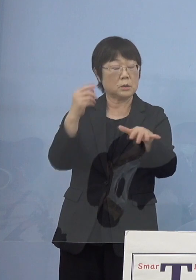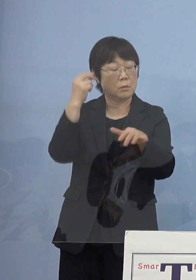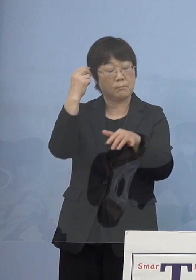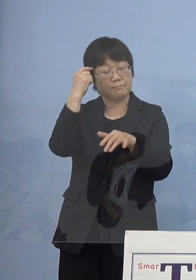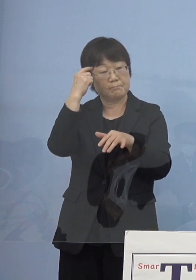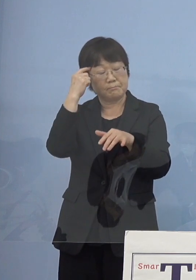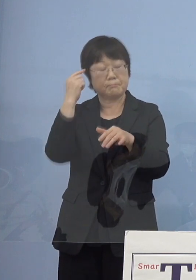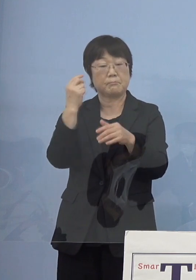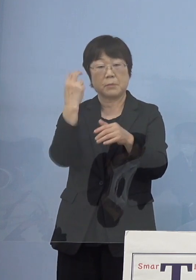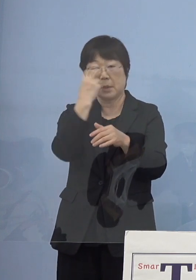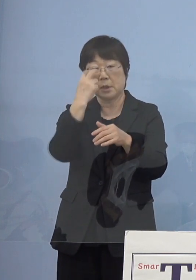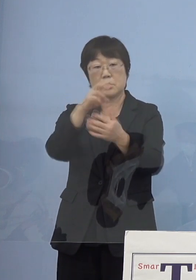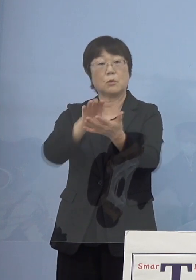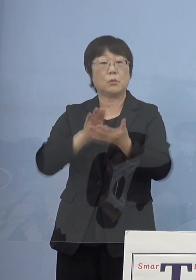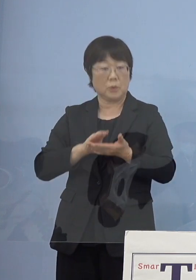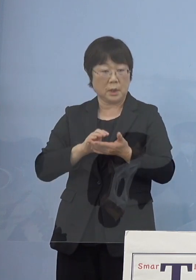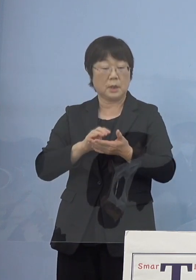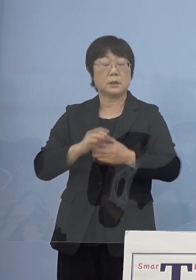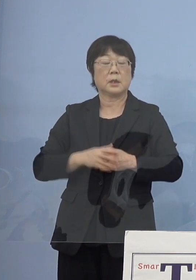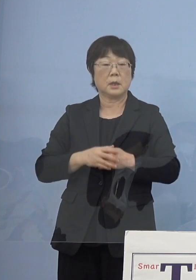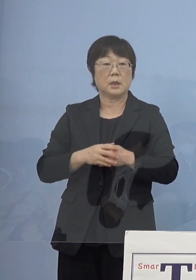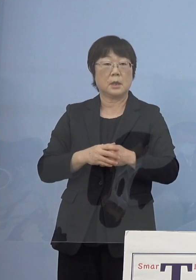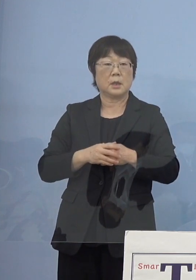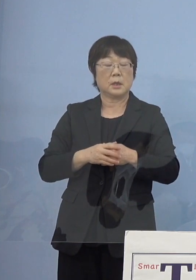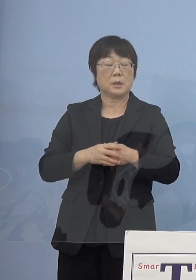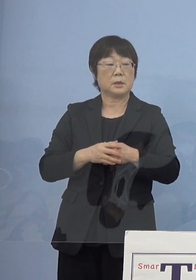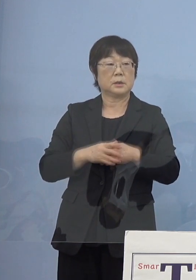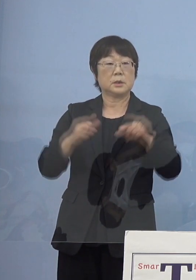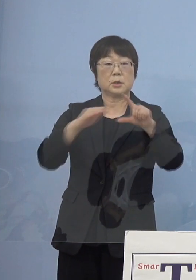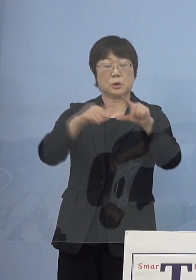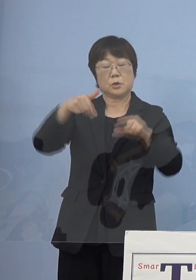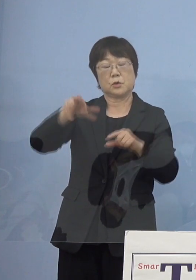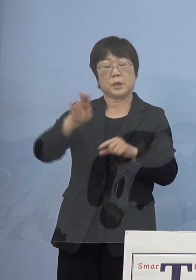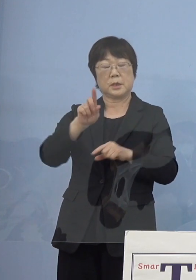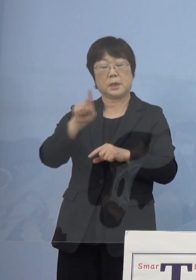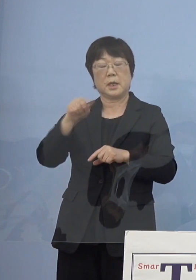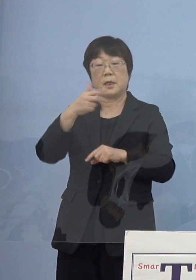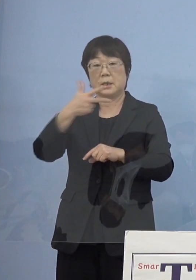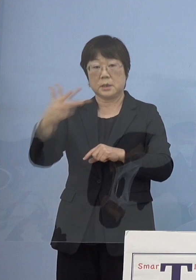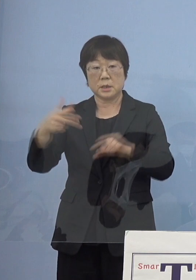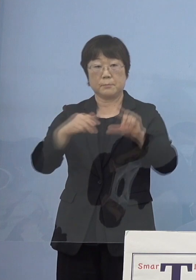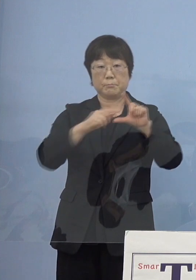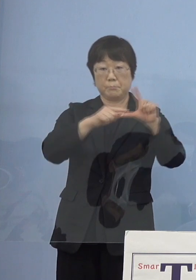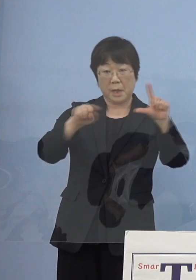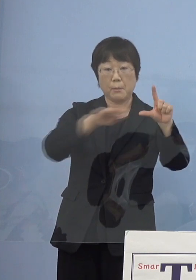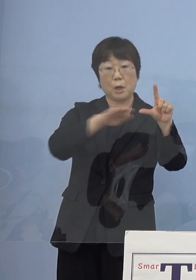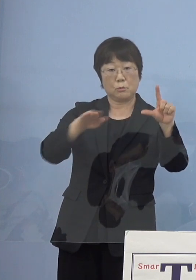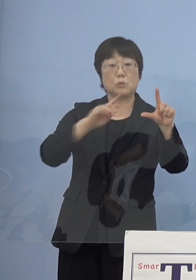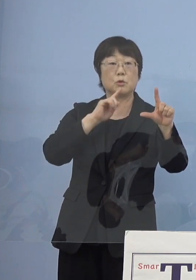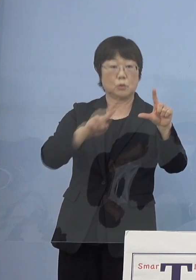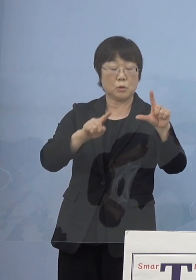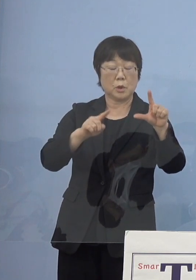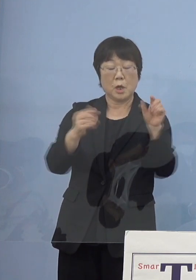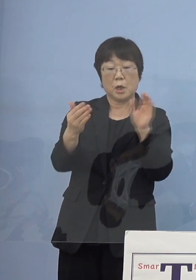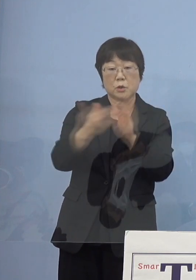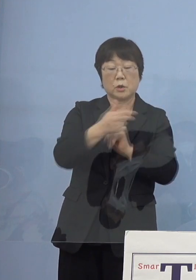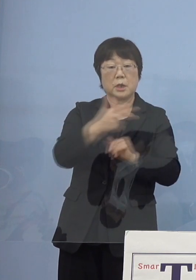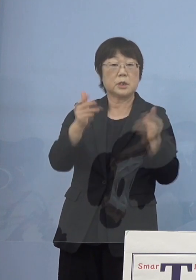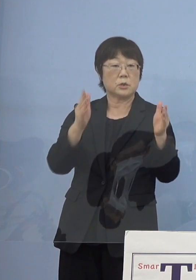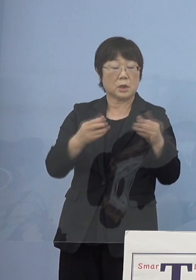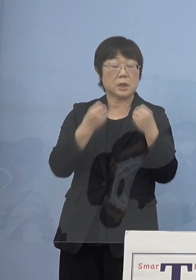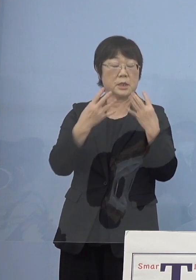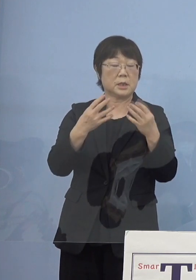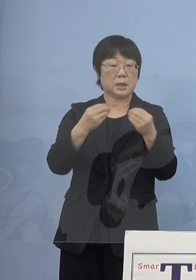今まではステージという判断だったんですね そして例えば直近1週間の新規感染者数